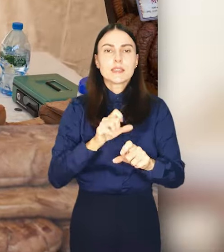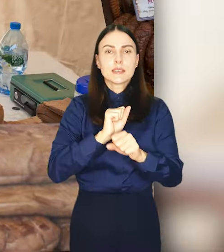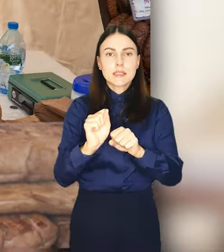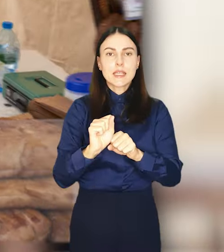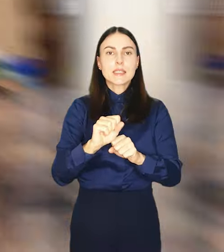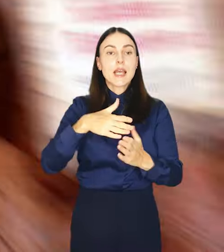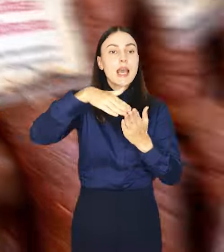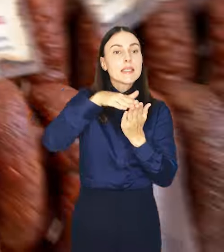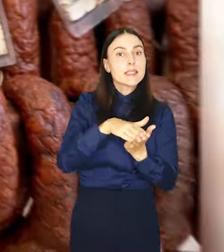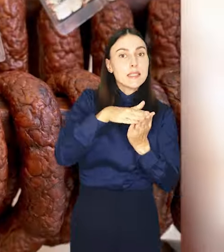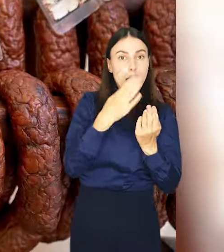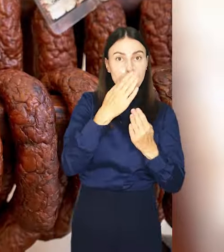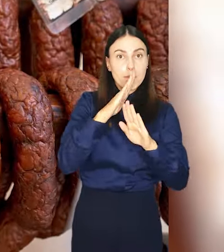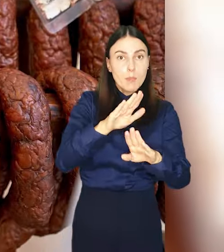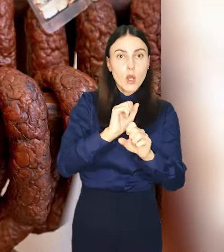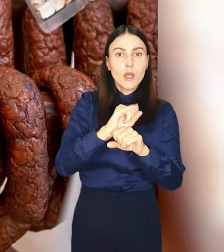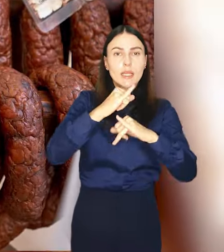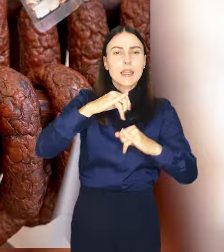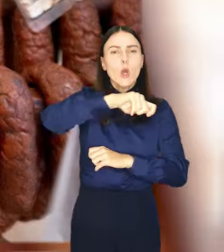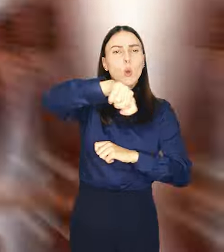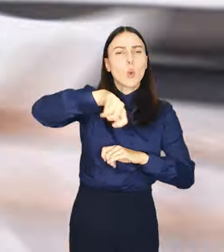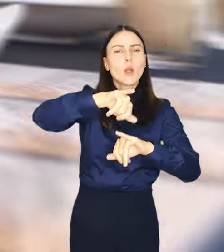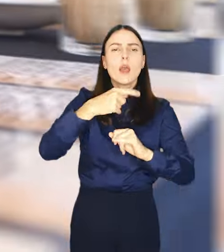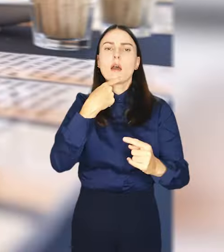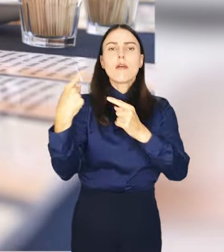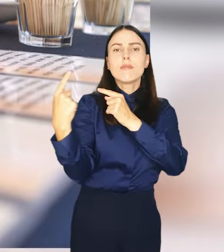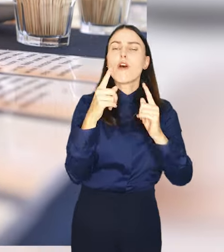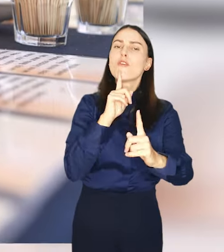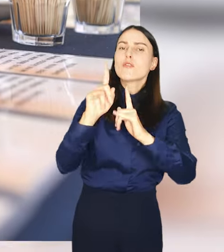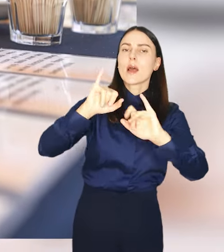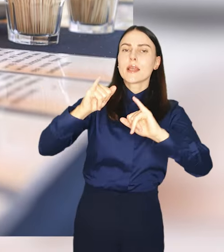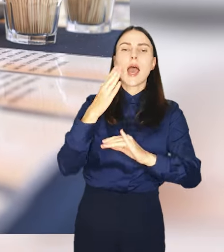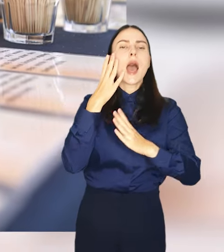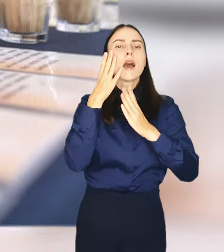wyjątkowego sera, pokazy kulinarne i rozmowy o wyśmienitych trunkach.